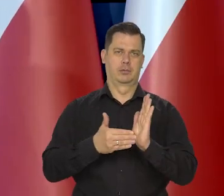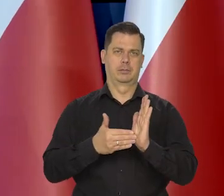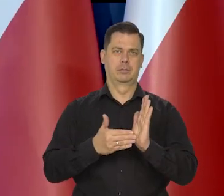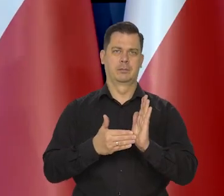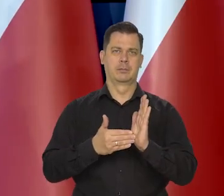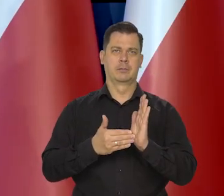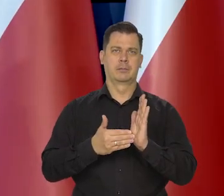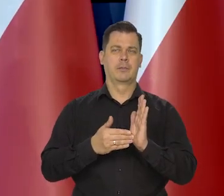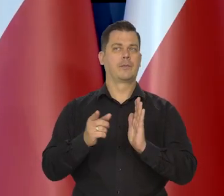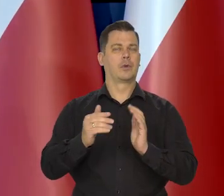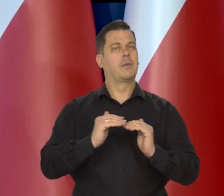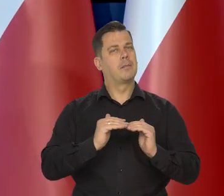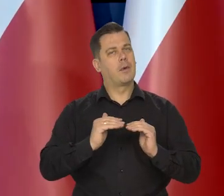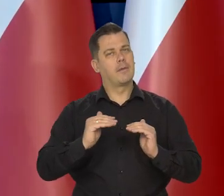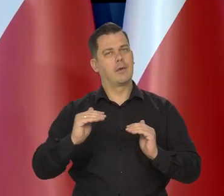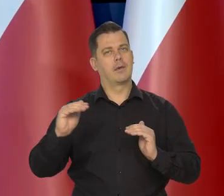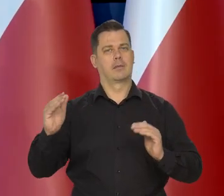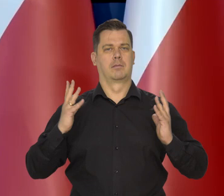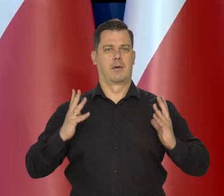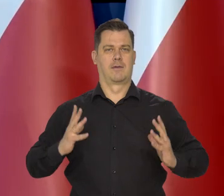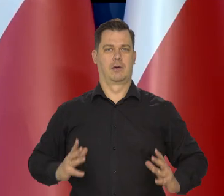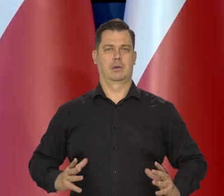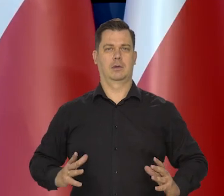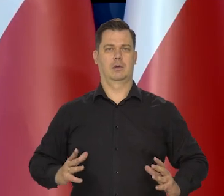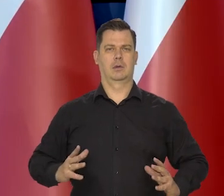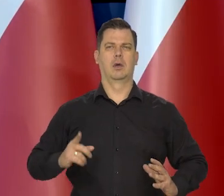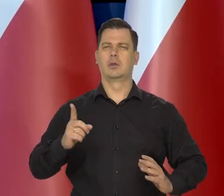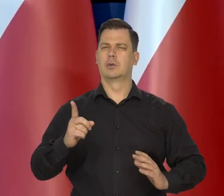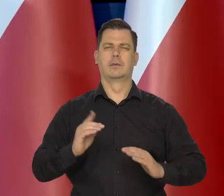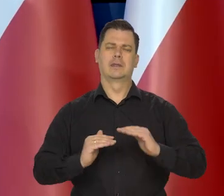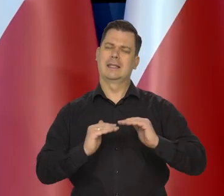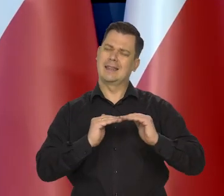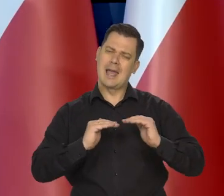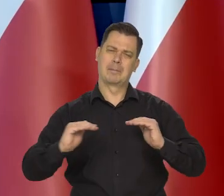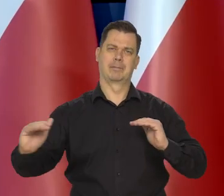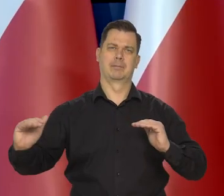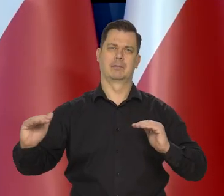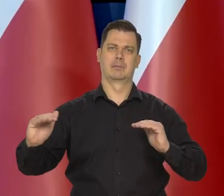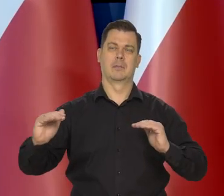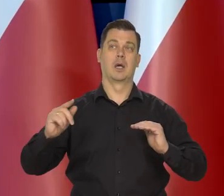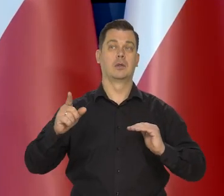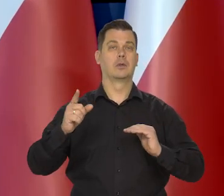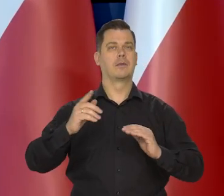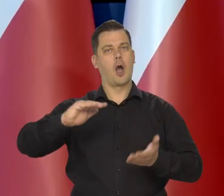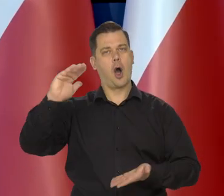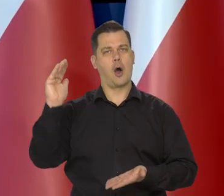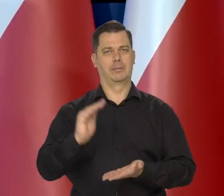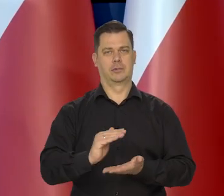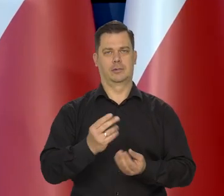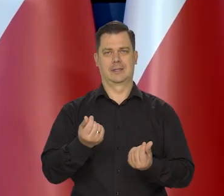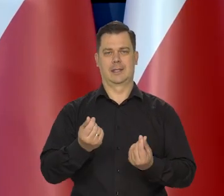rosły maksy..., minimalnie. To znaczy, żeby maksymalnie ograniczyć wzrost cen.